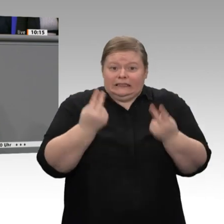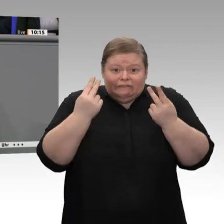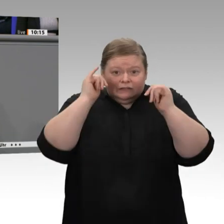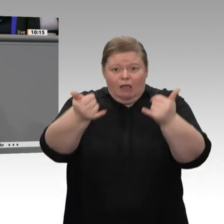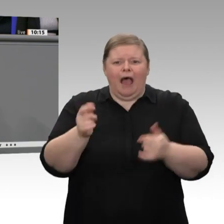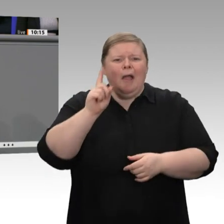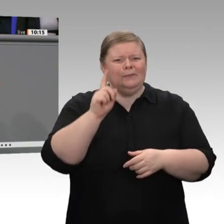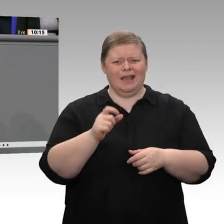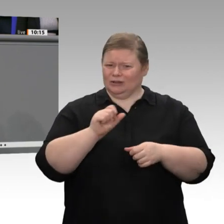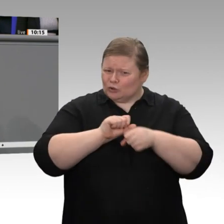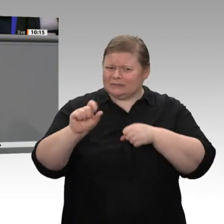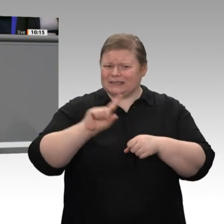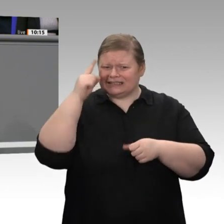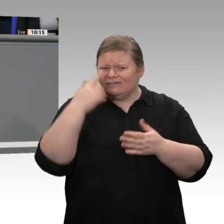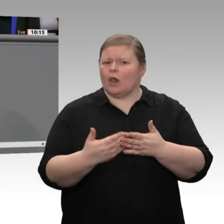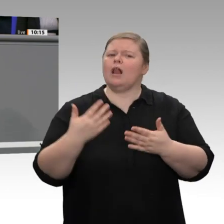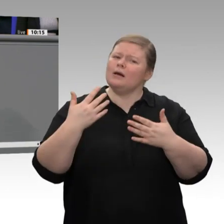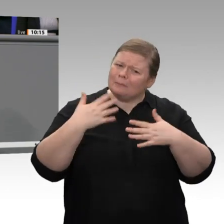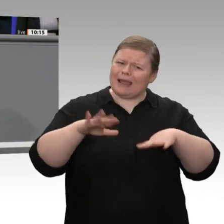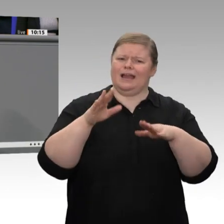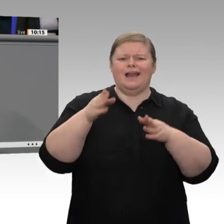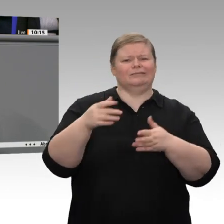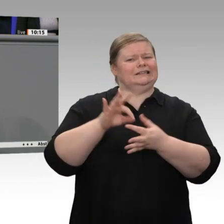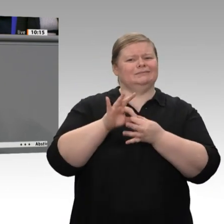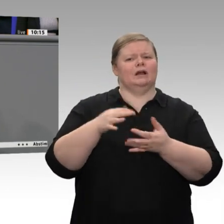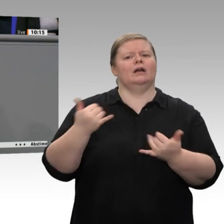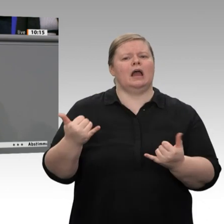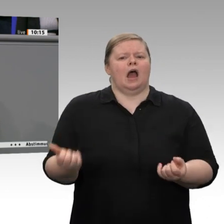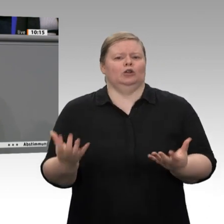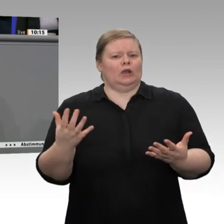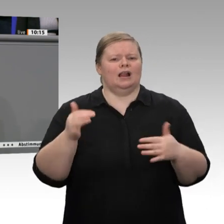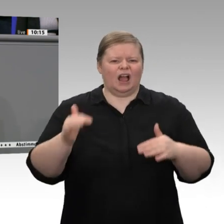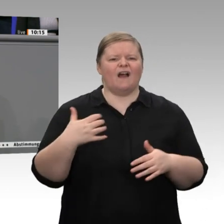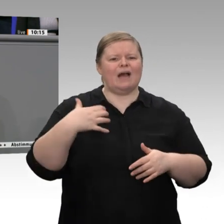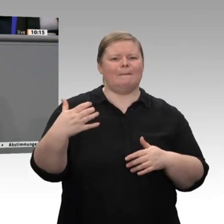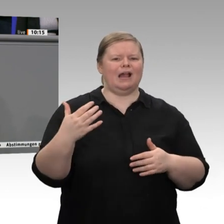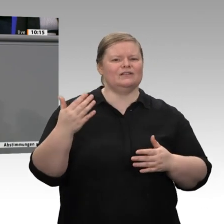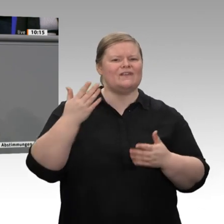Jetzt mögen Sie meinen: Ja was sollen wir noch alles tun? - Aber an dieser Stelle sage ich Ihnen: